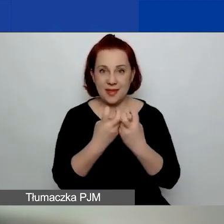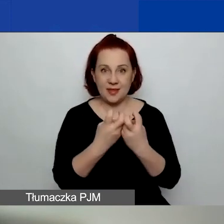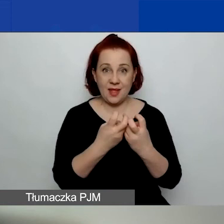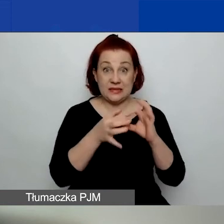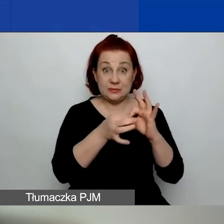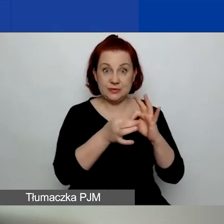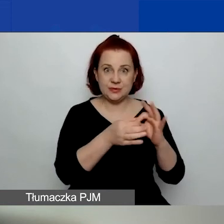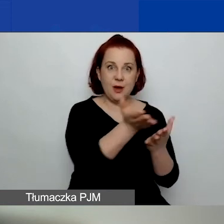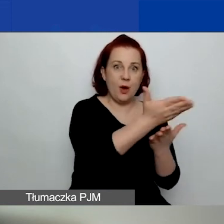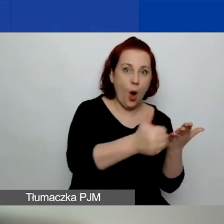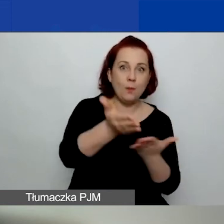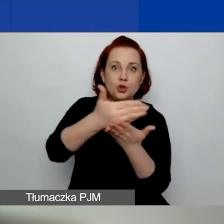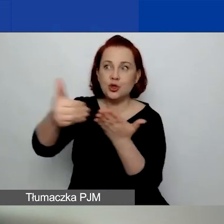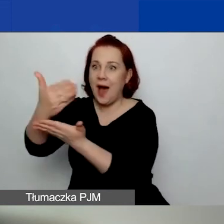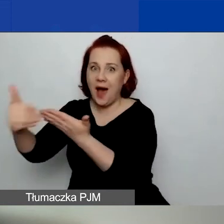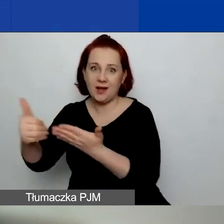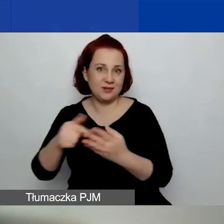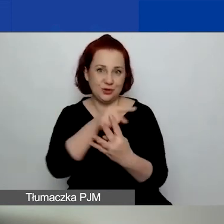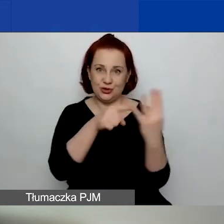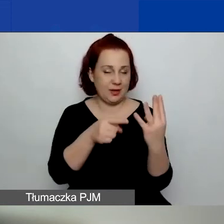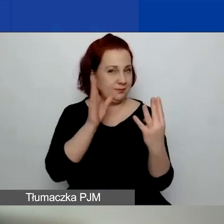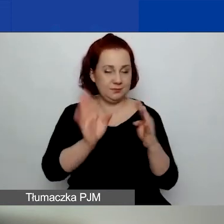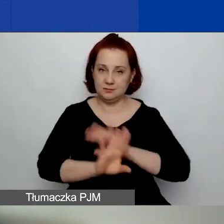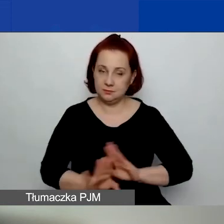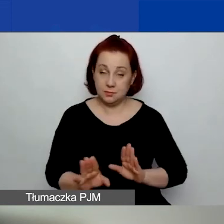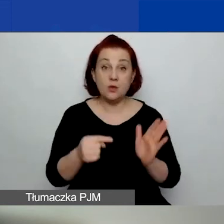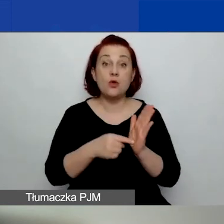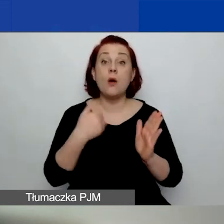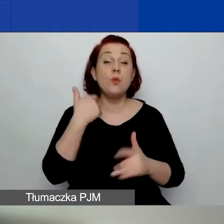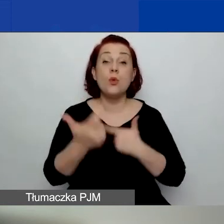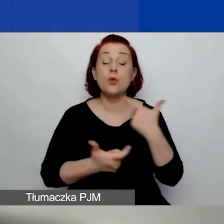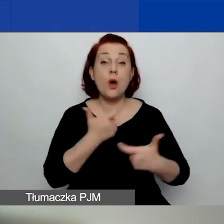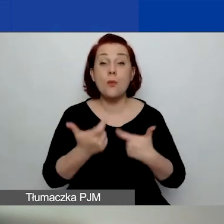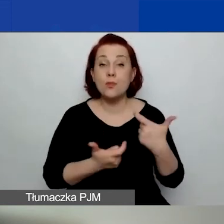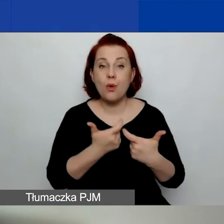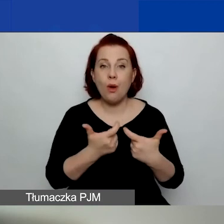ponieważ zrobiliśmy je w ramach konkursu pierwszego.